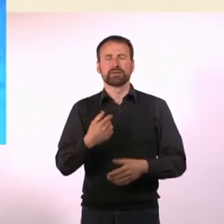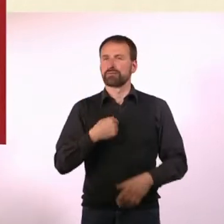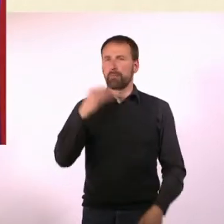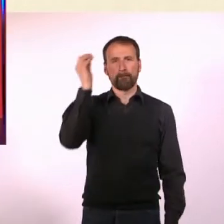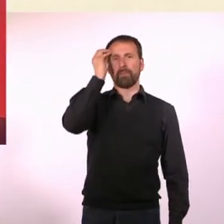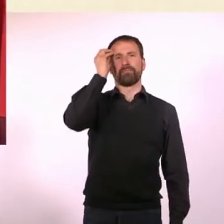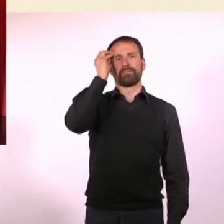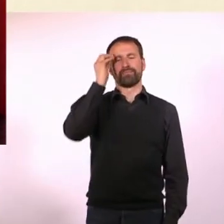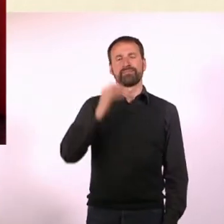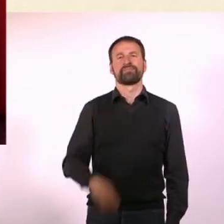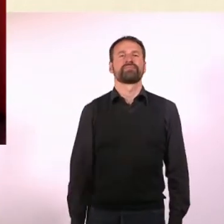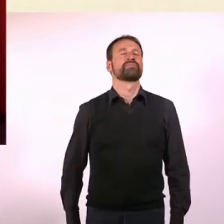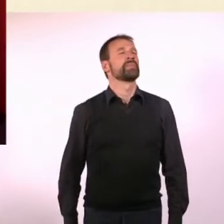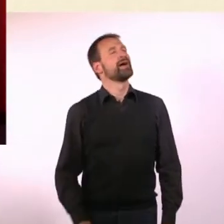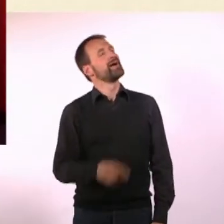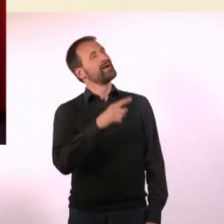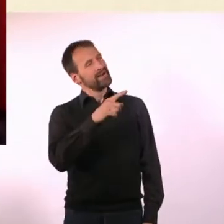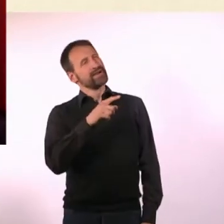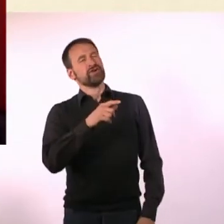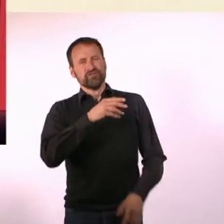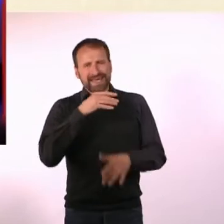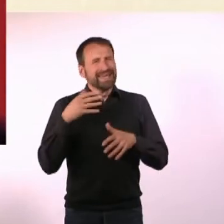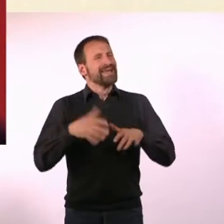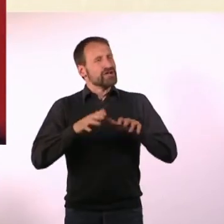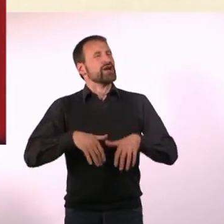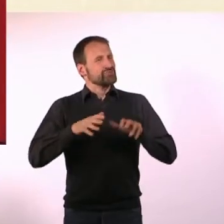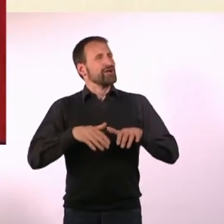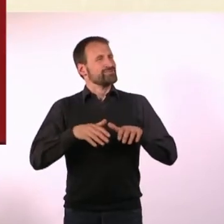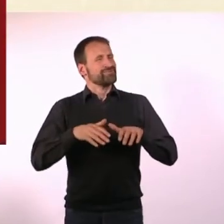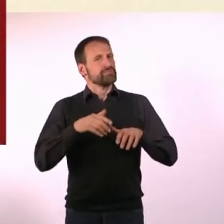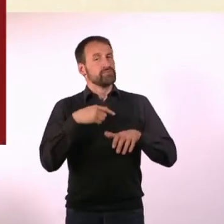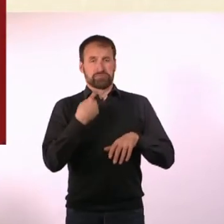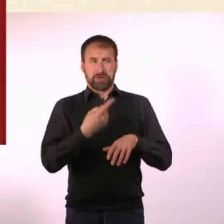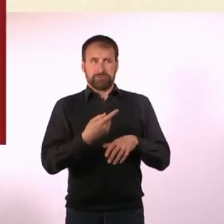Wenn man so viel schreibt wie Du, dann liegt es relativ nah, dass daraus auch irgendwann ein Buch wird.